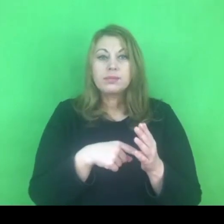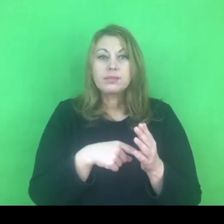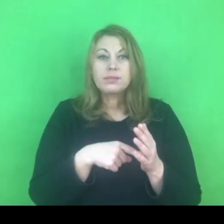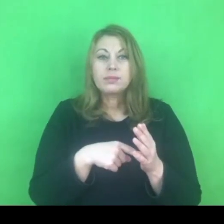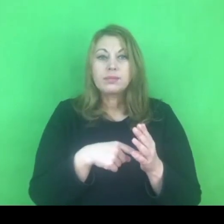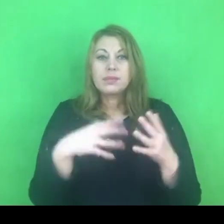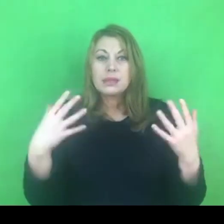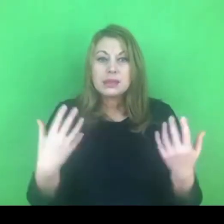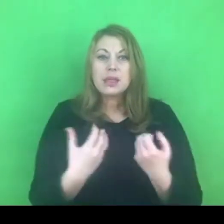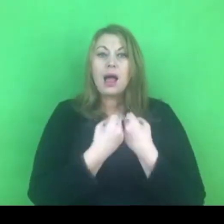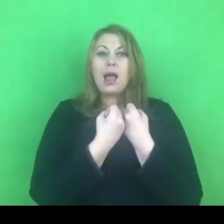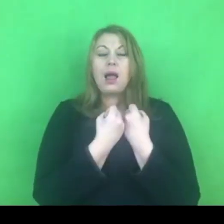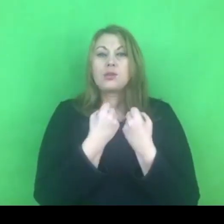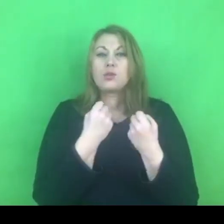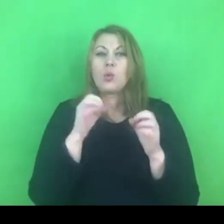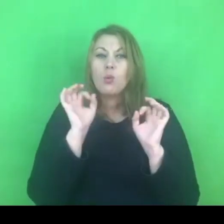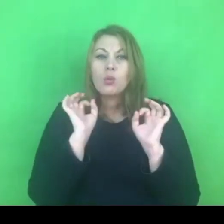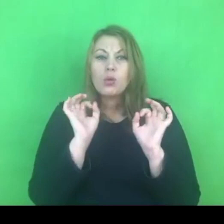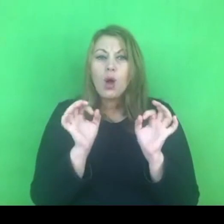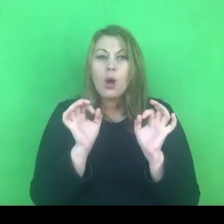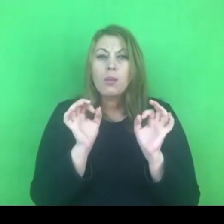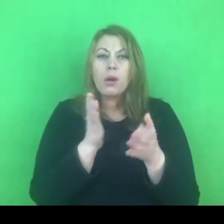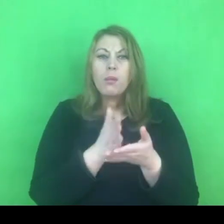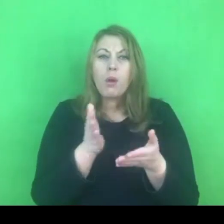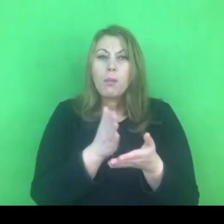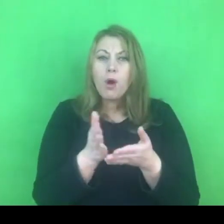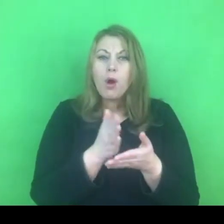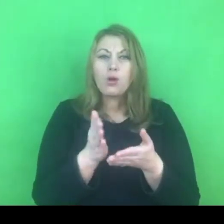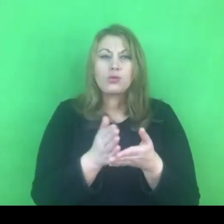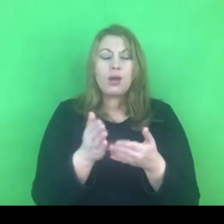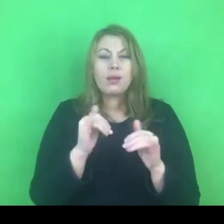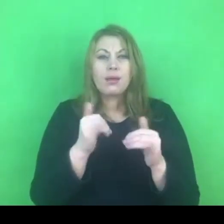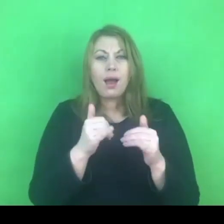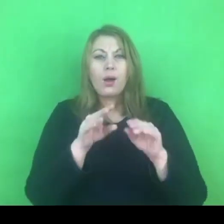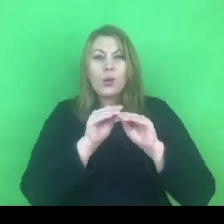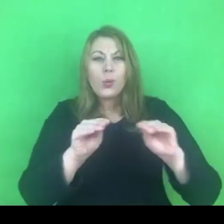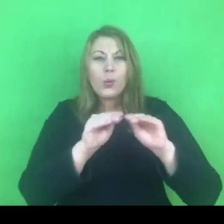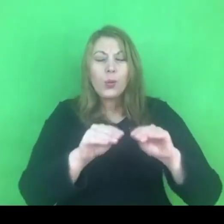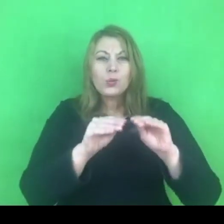do kształcenia społecznego młodych pokoleń,